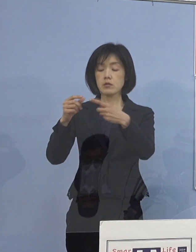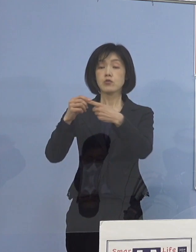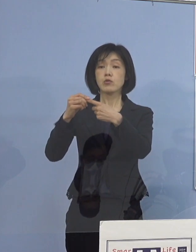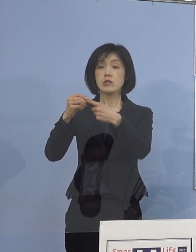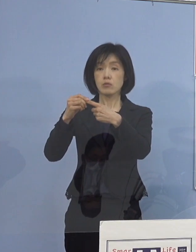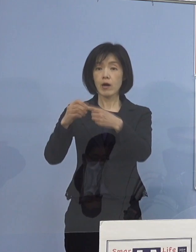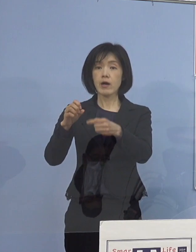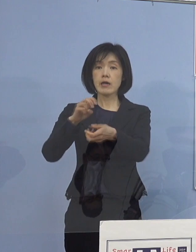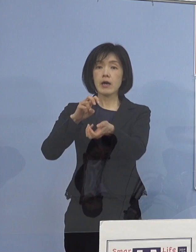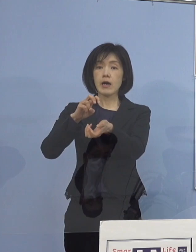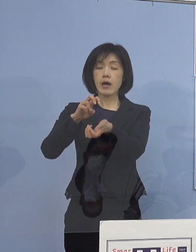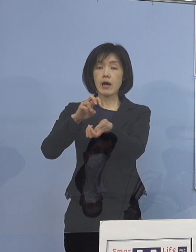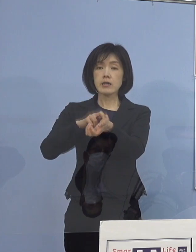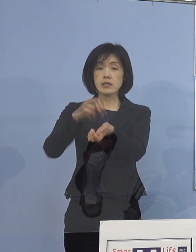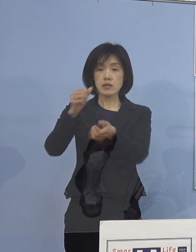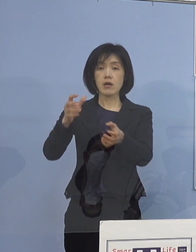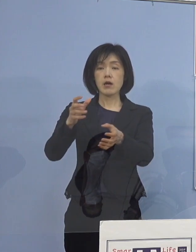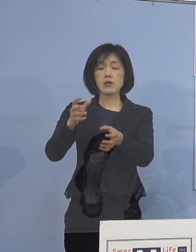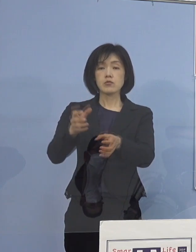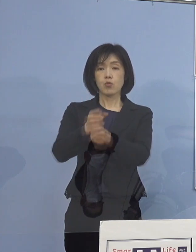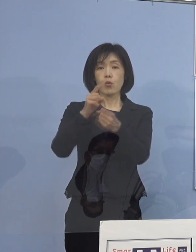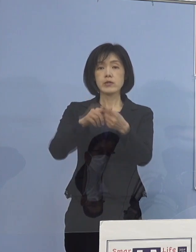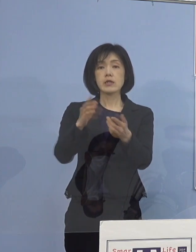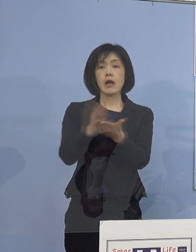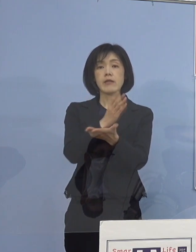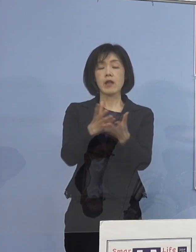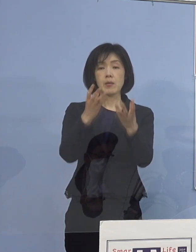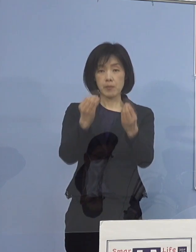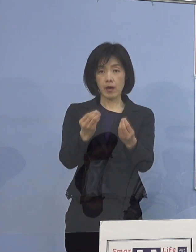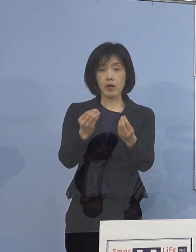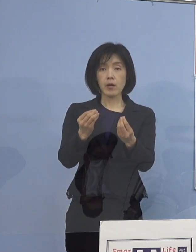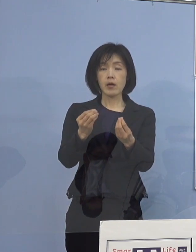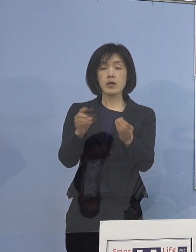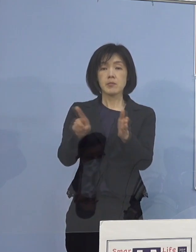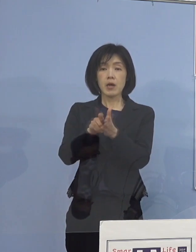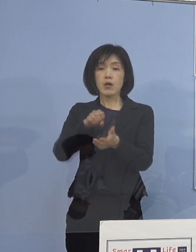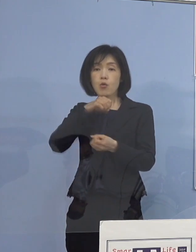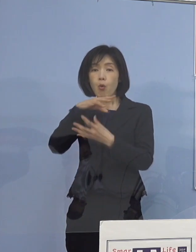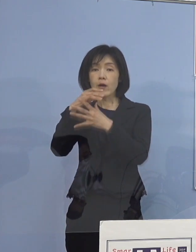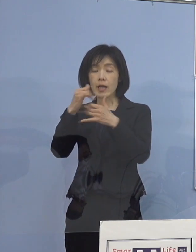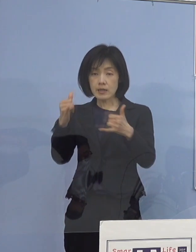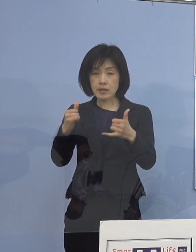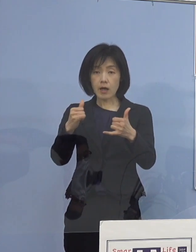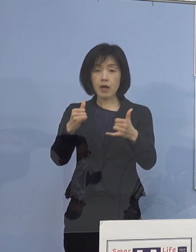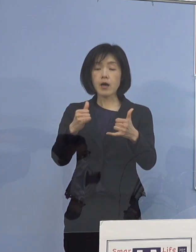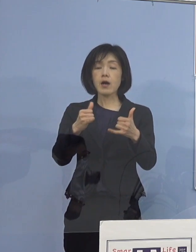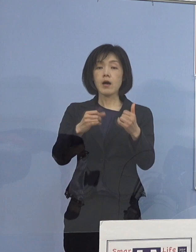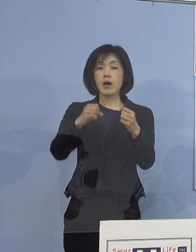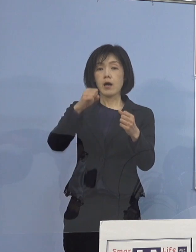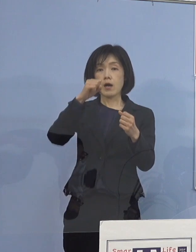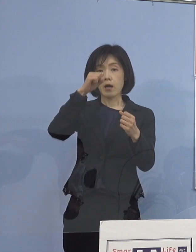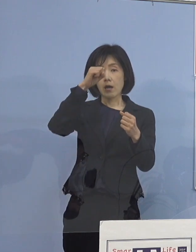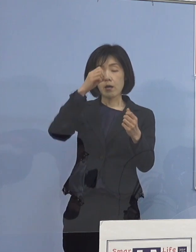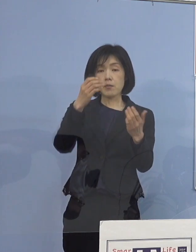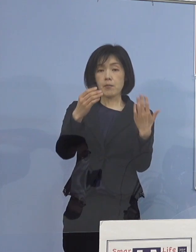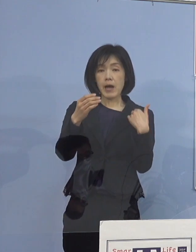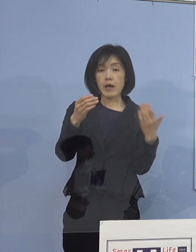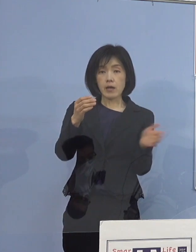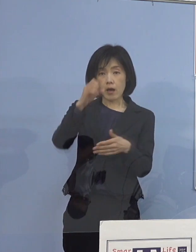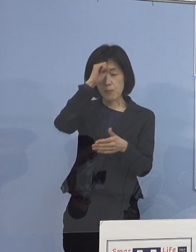これまでも高齢者 あるいは基礎疾患を持っている方 妊婦さん、お医者さんの総合的な判断と